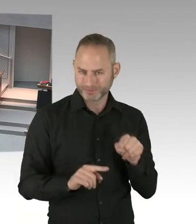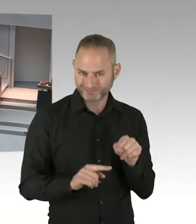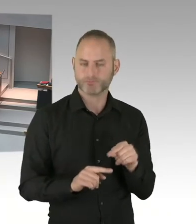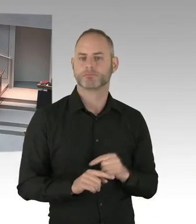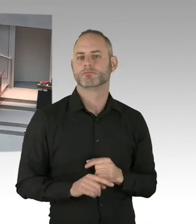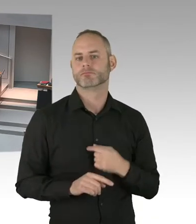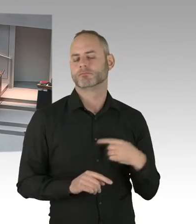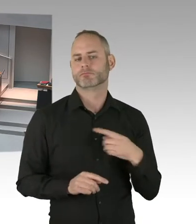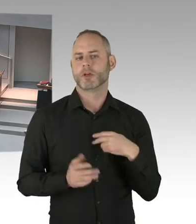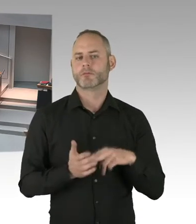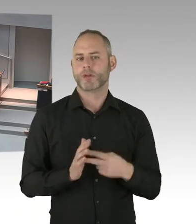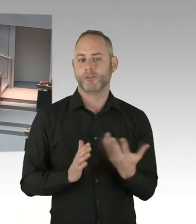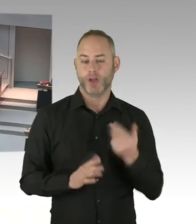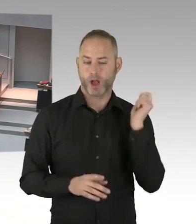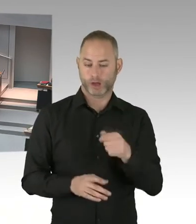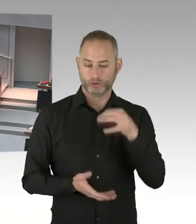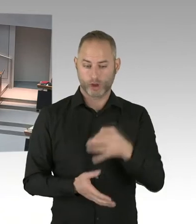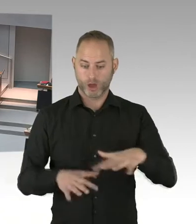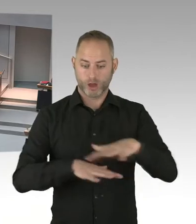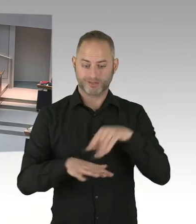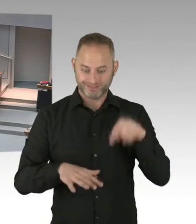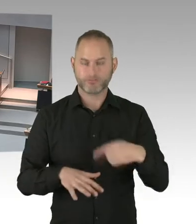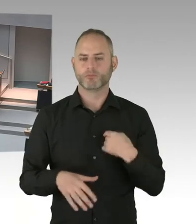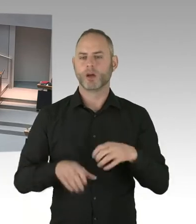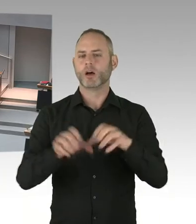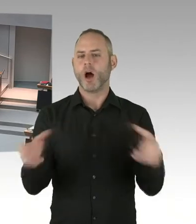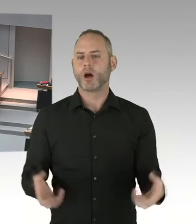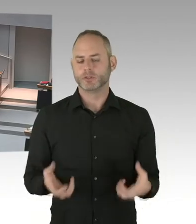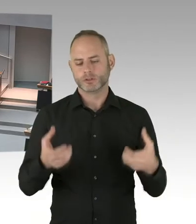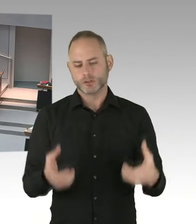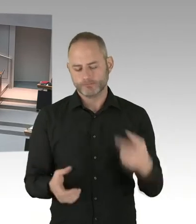wird es auch eine politische Vertretung dann geben. In dieser Situation vormittags.